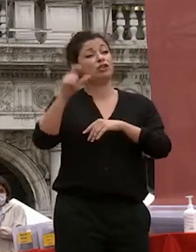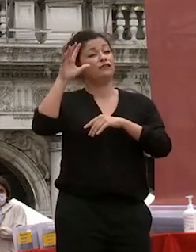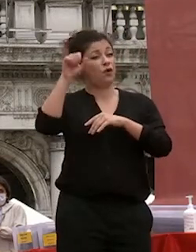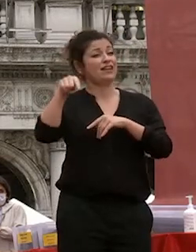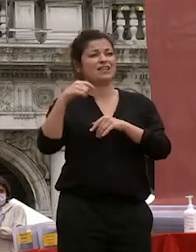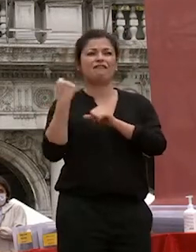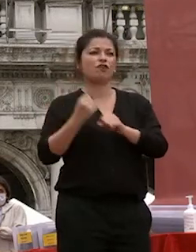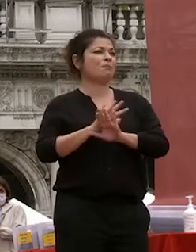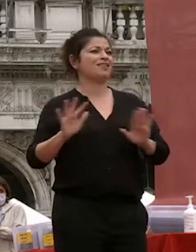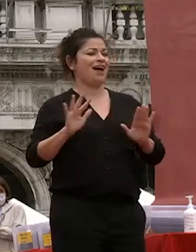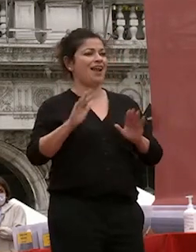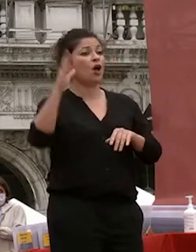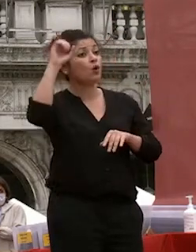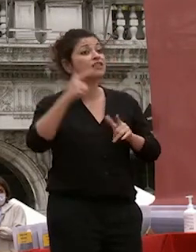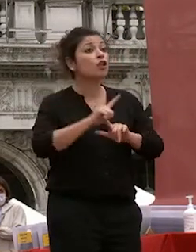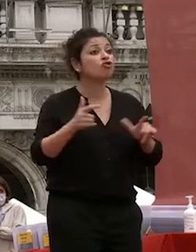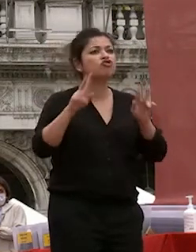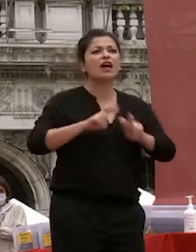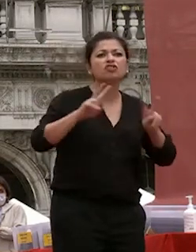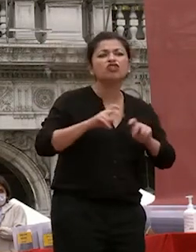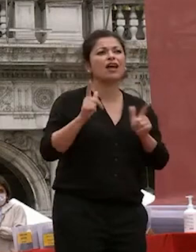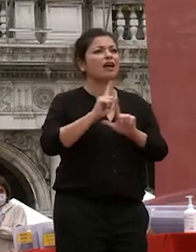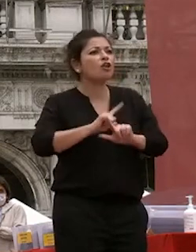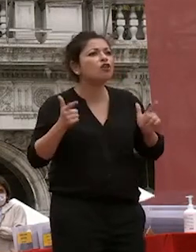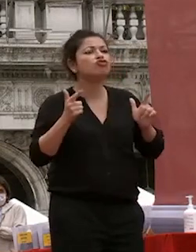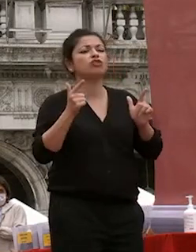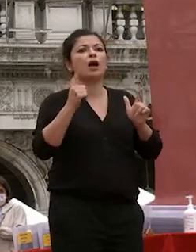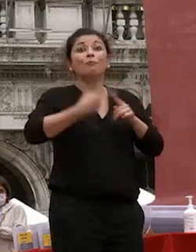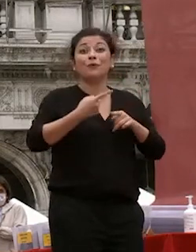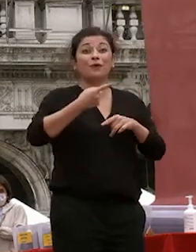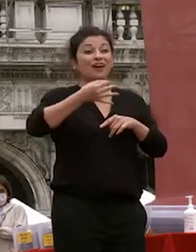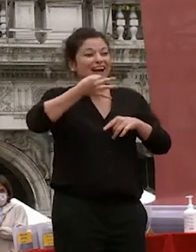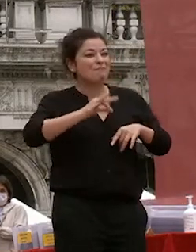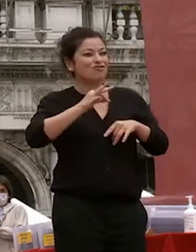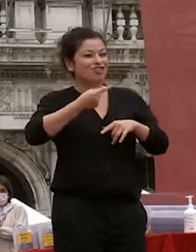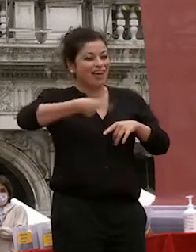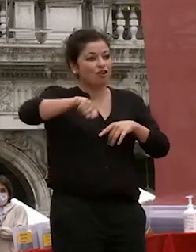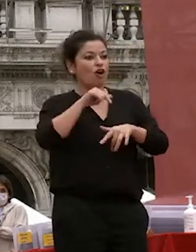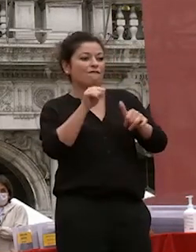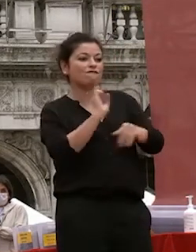università senza la ricerca ma senza la nostra capacità di formare voi ragazzi e